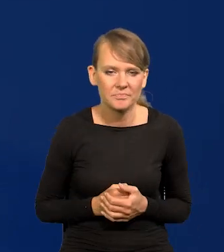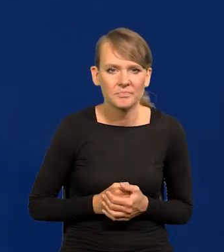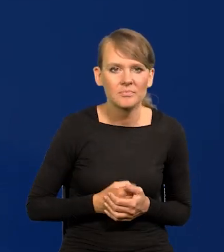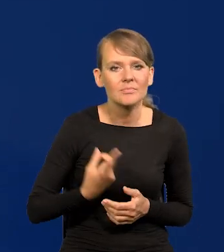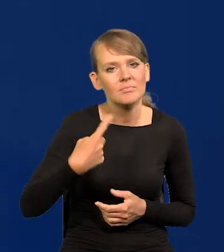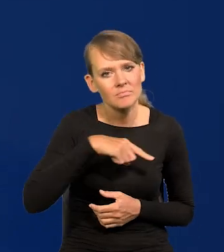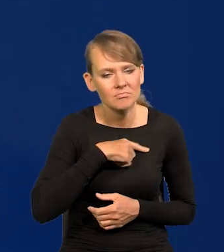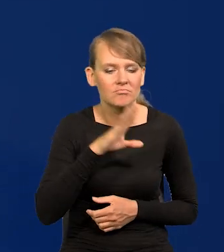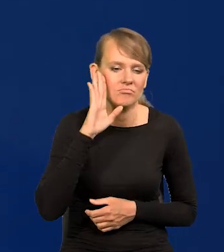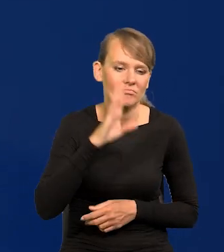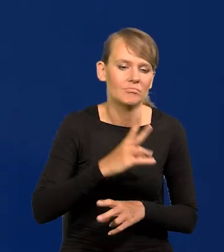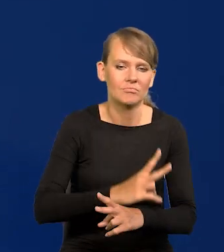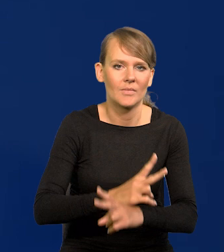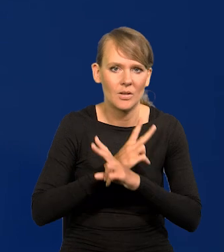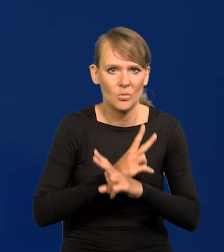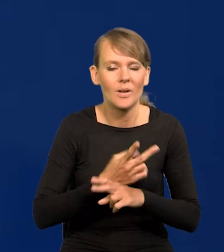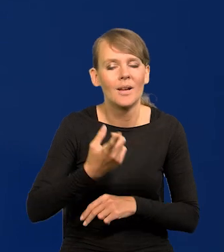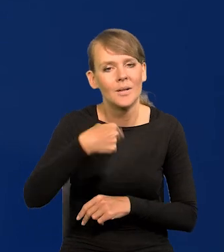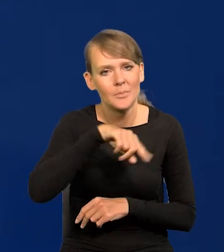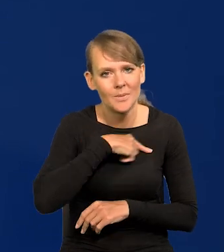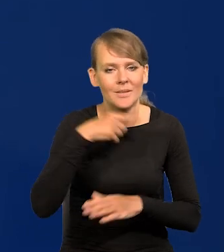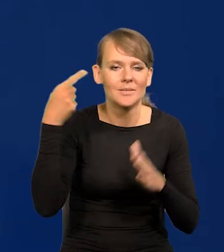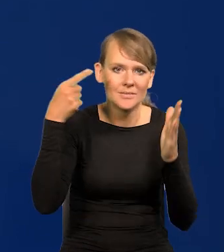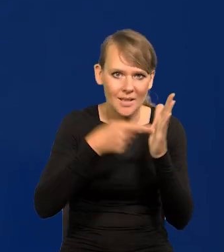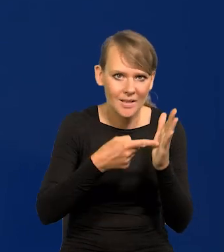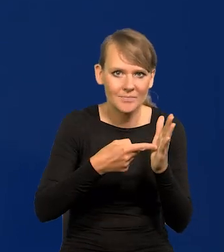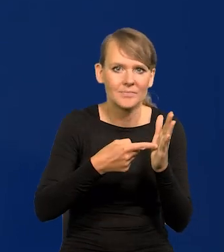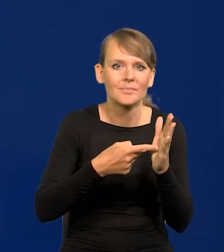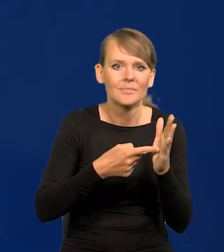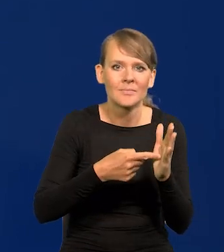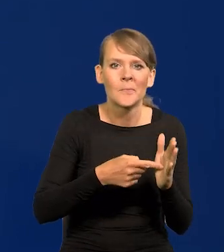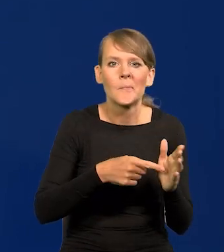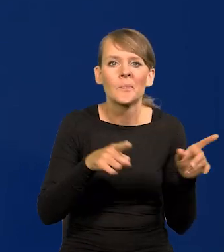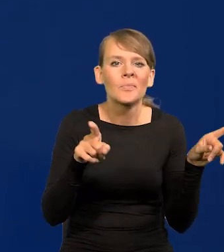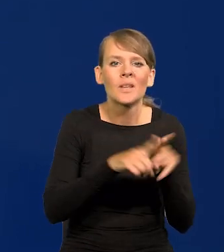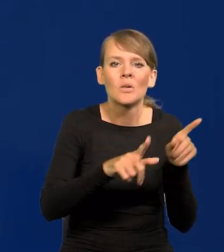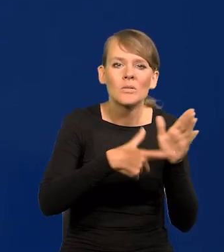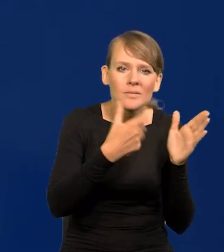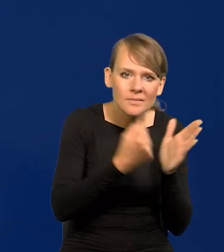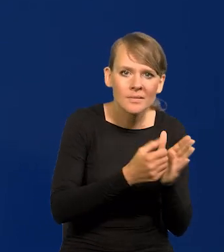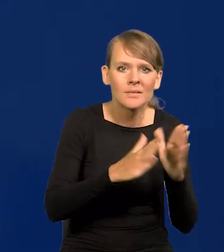Zachowamy obiektywizm i naszym celem sformułowanym ustawowo, konstytucyjnie,